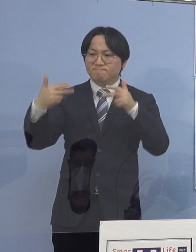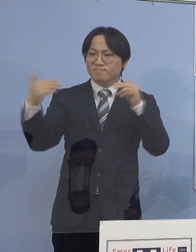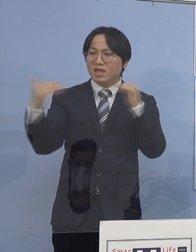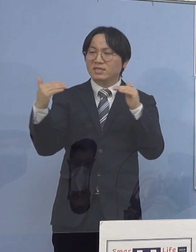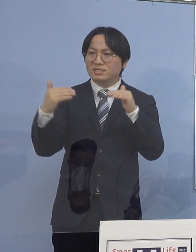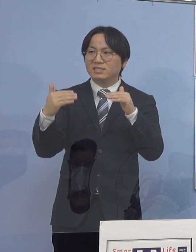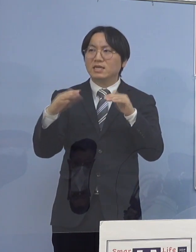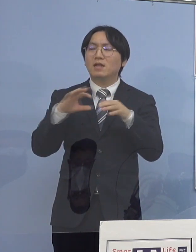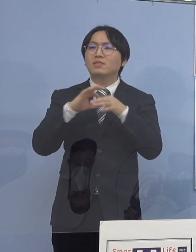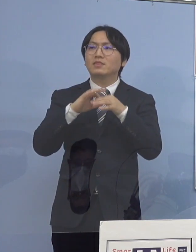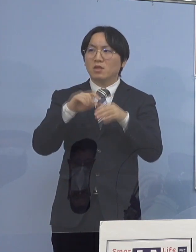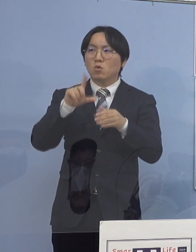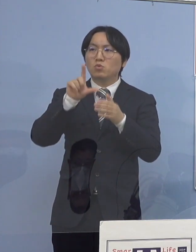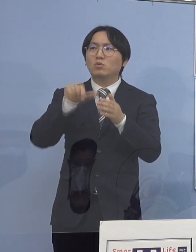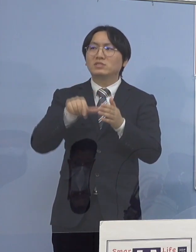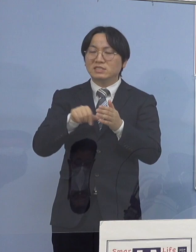チェックリストなどですね